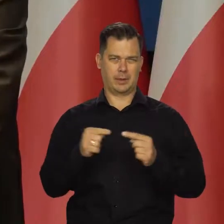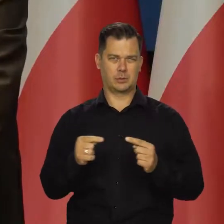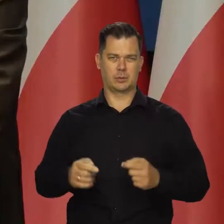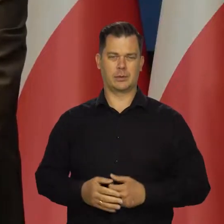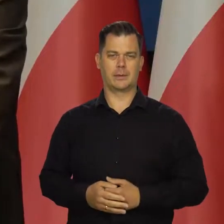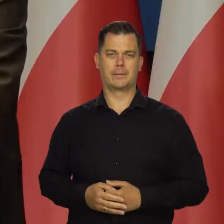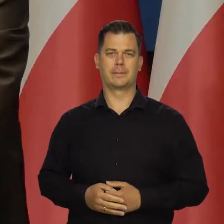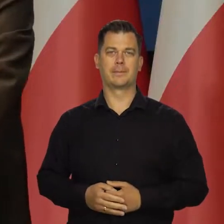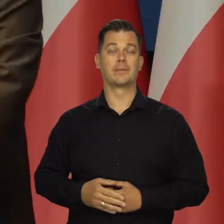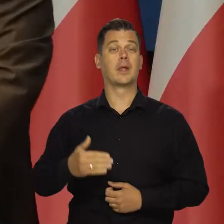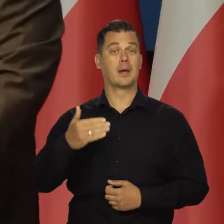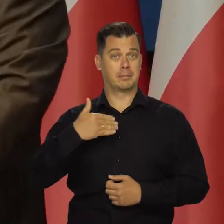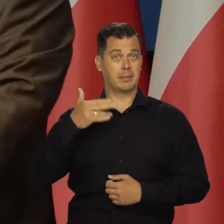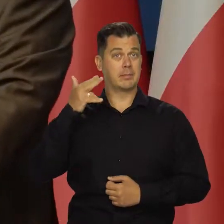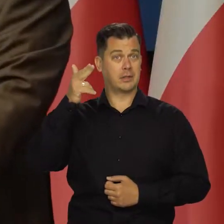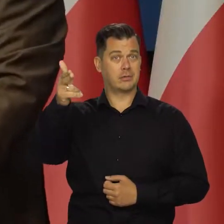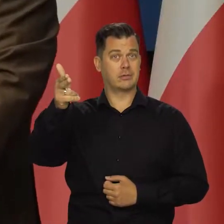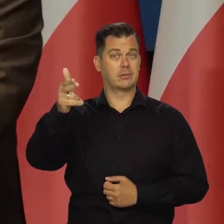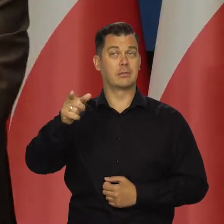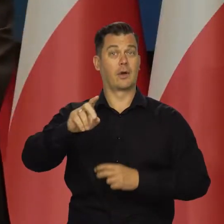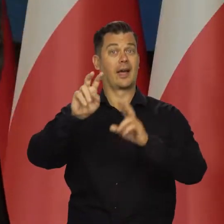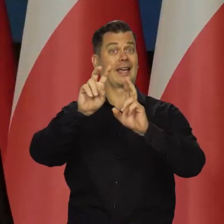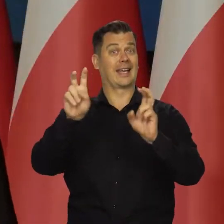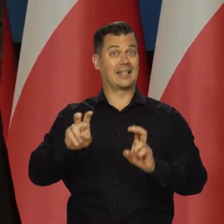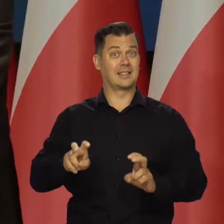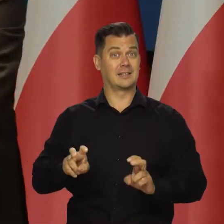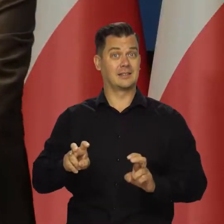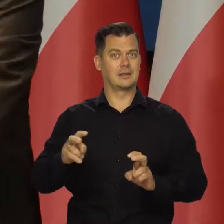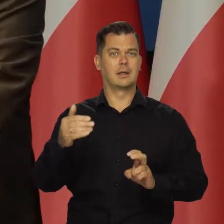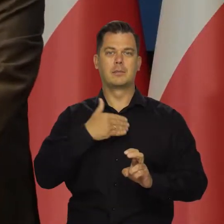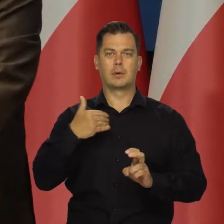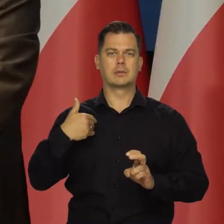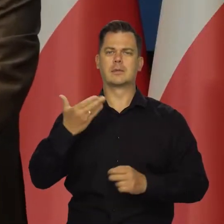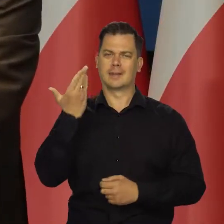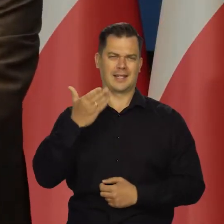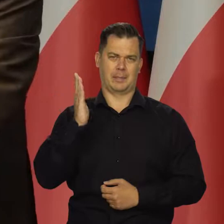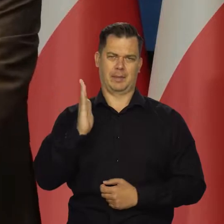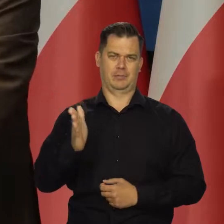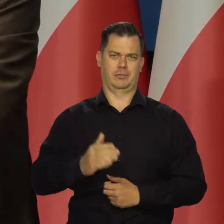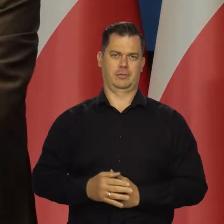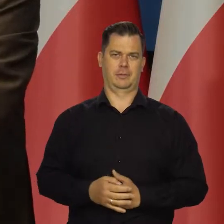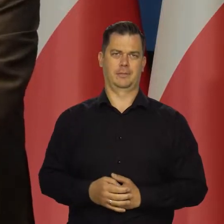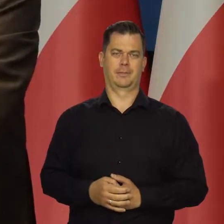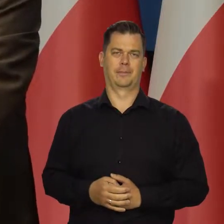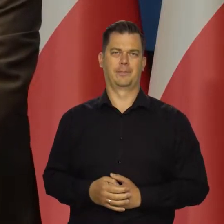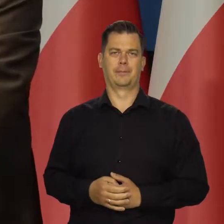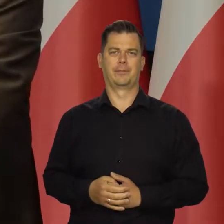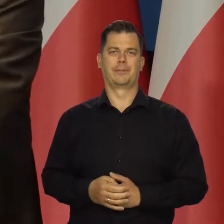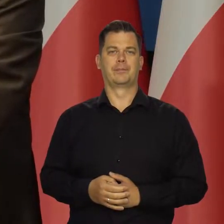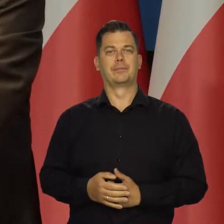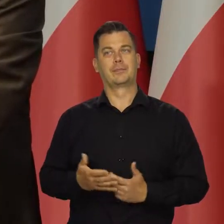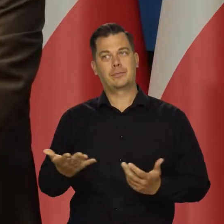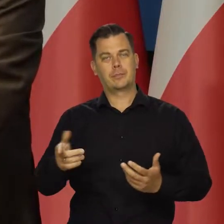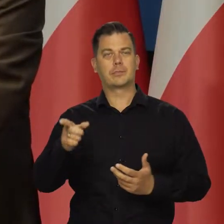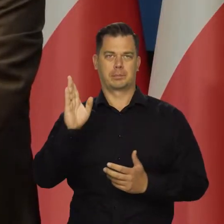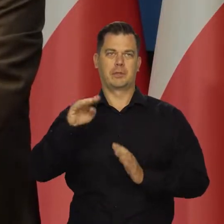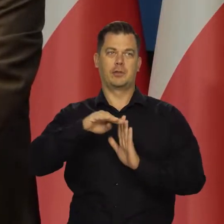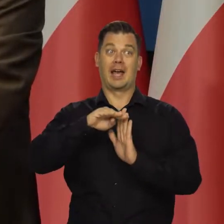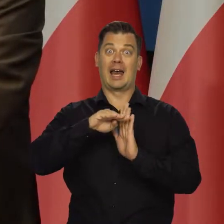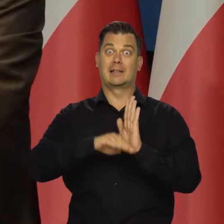I mam nadzieję, że tego kryzysu w Polsce nie będzie. Choć zapowiada się recesja w wielu krajach,